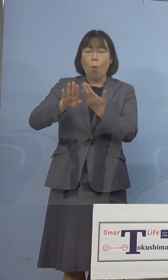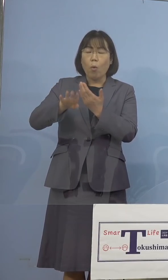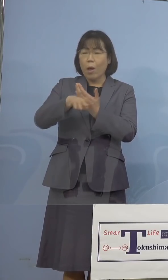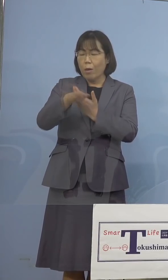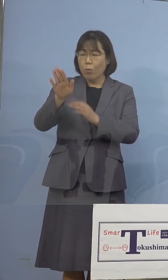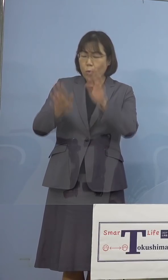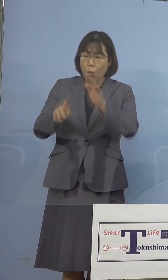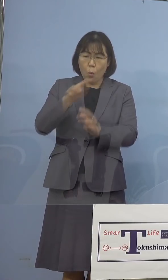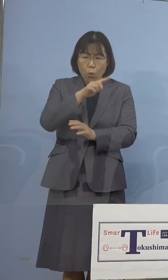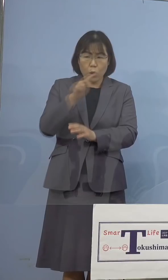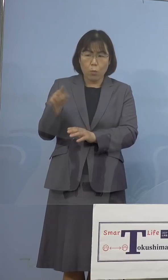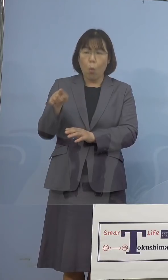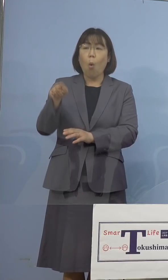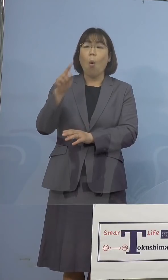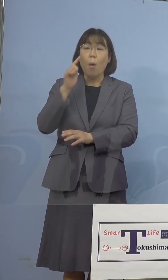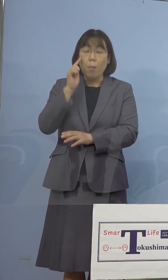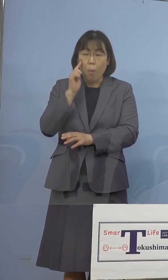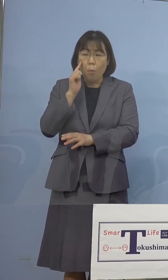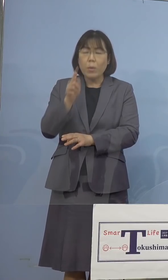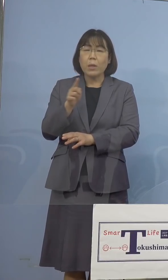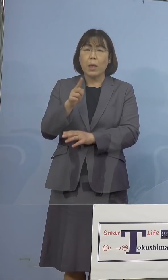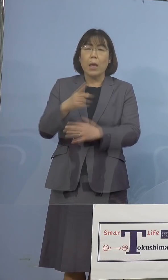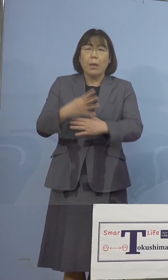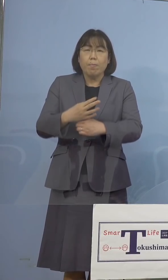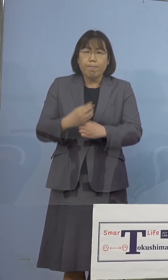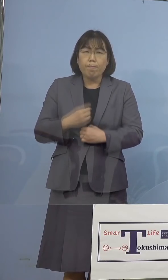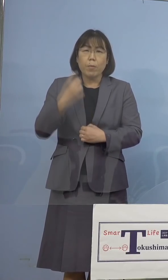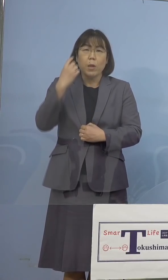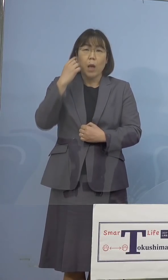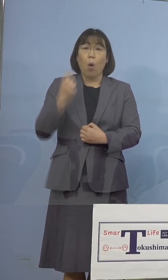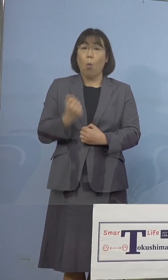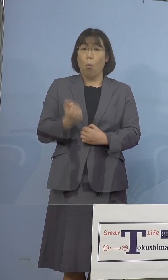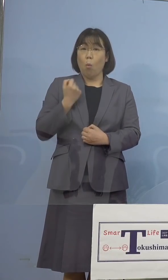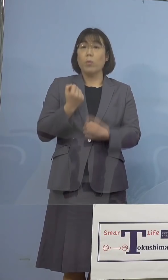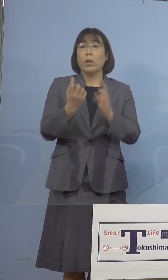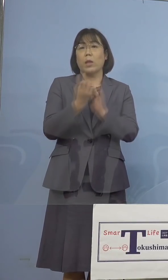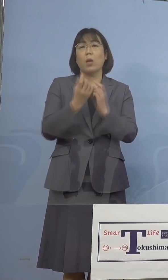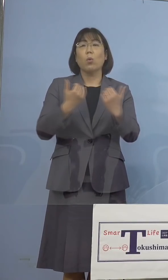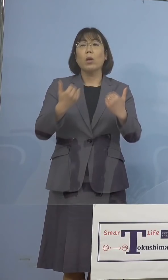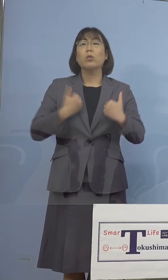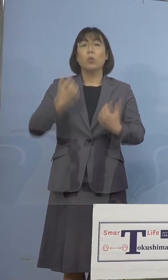強い危機感を持って対応して 参りたいと考えております